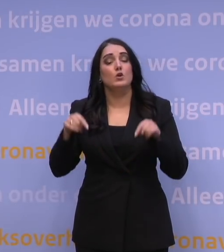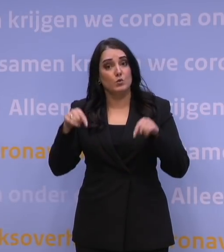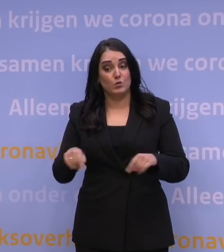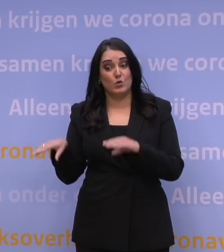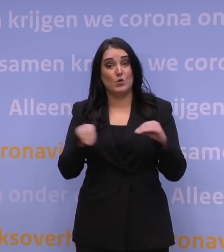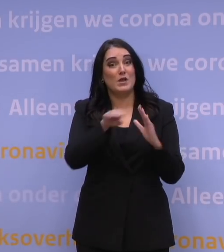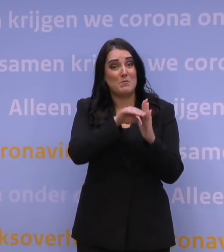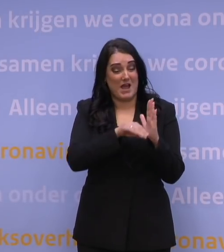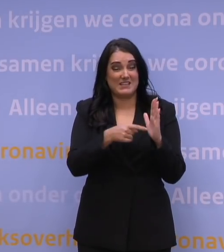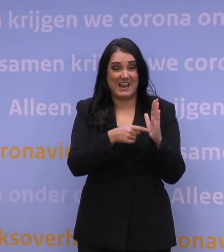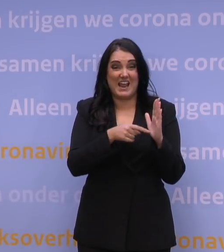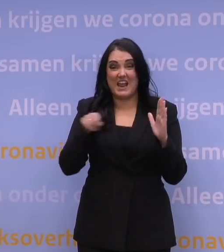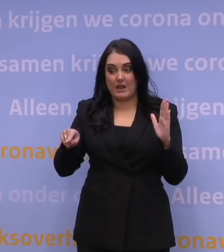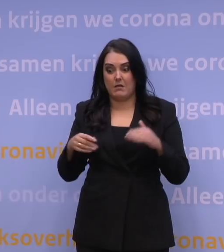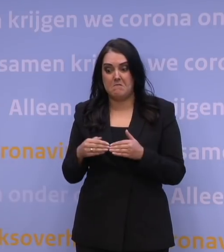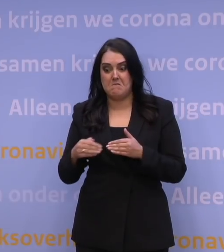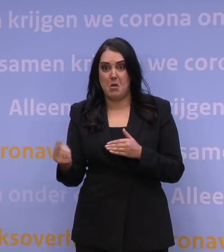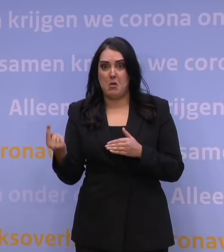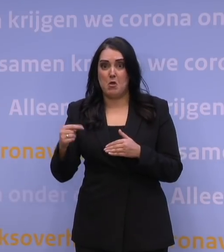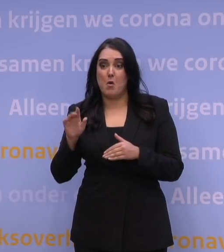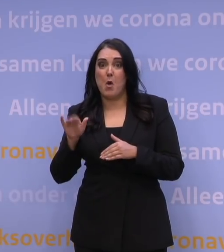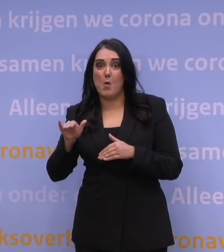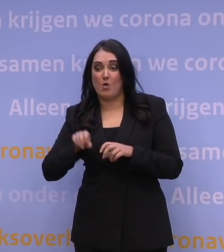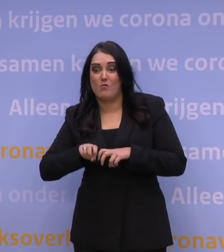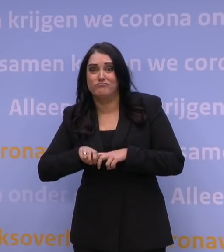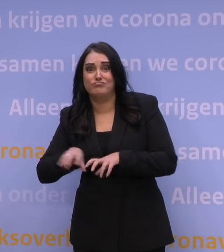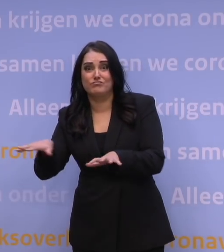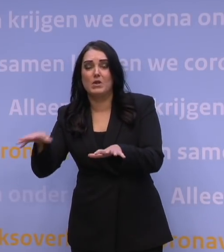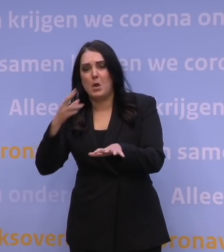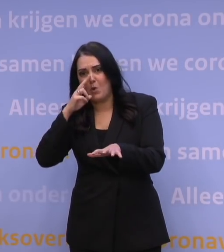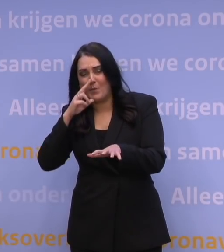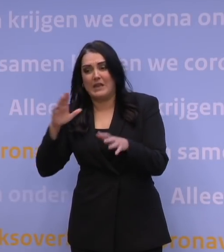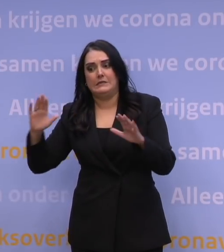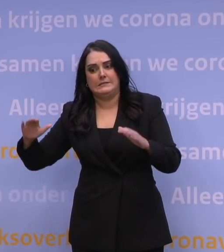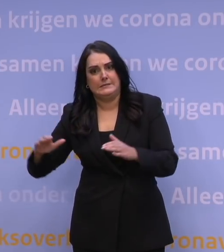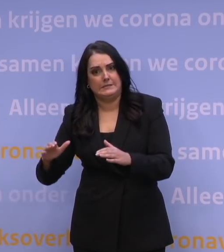de verwachte omikrongolf verlagen en vertragen. Want daarmee kopen we tijd.